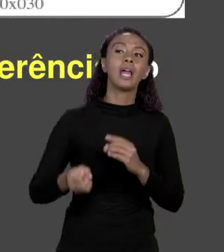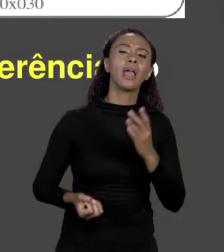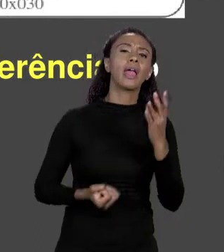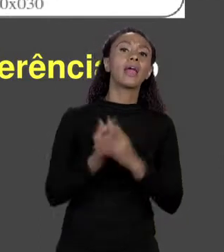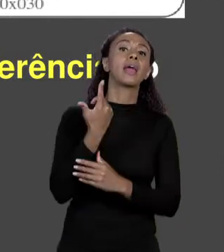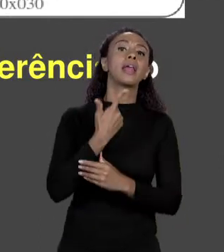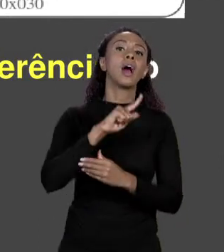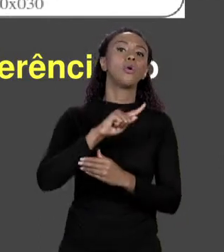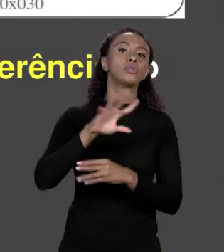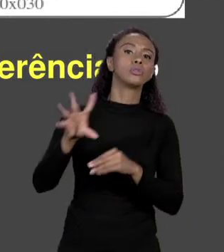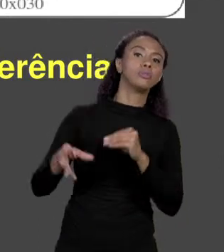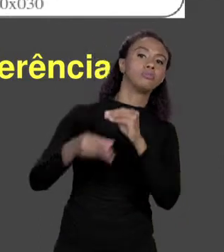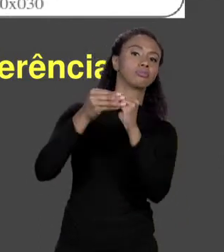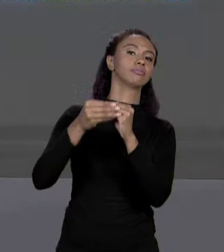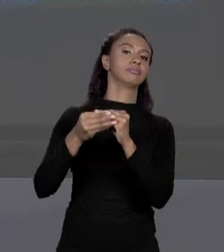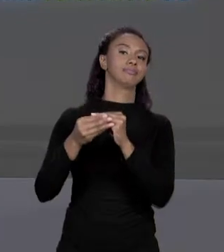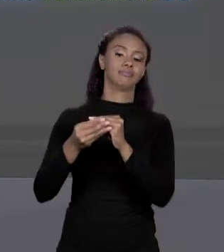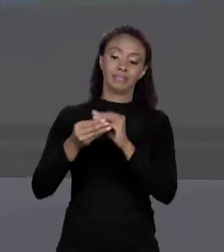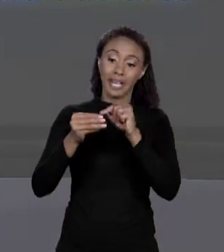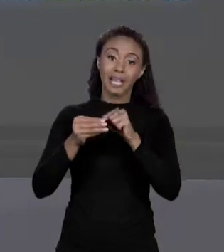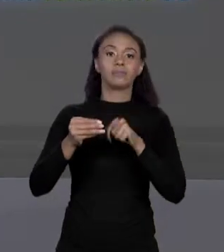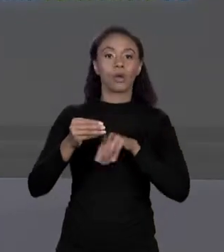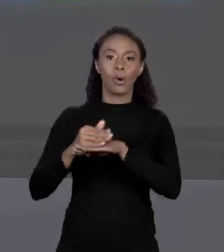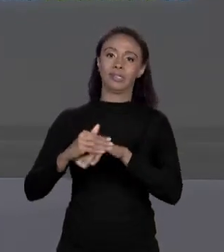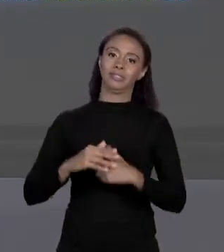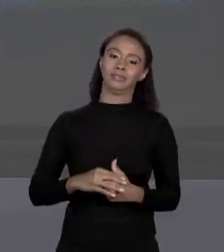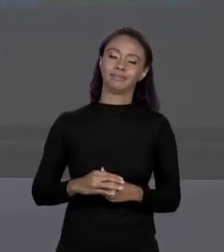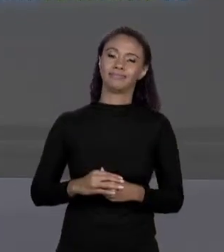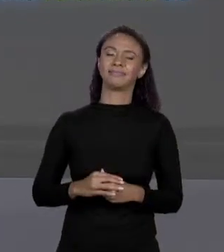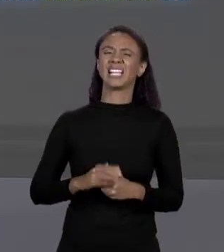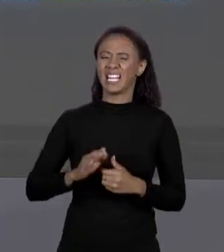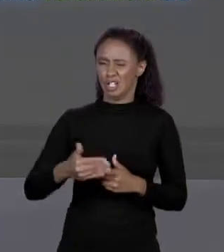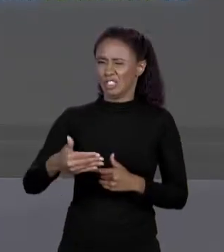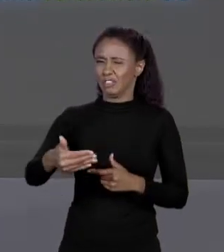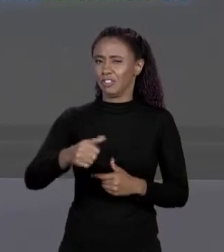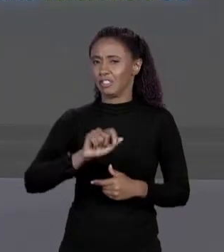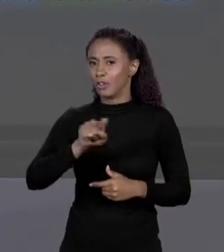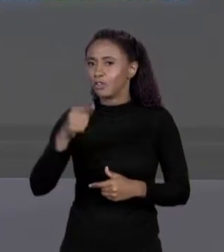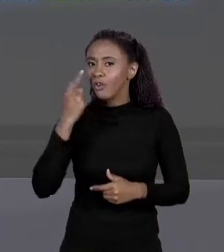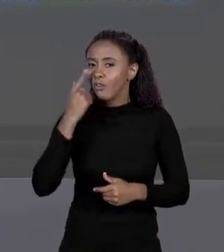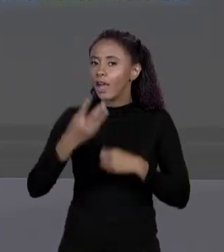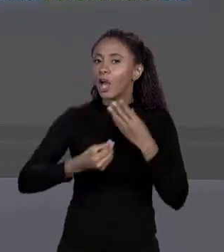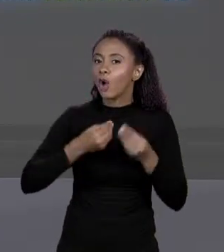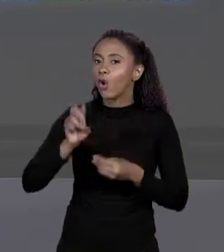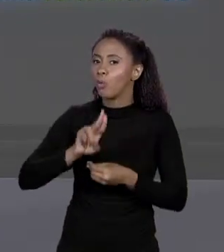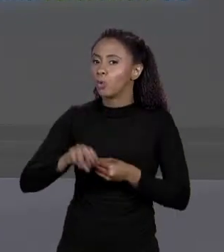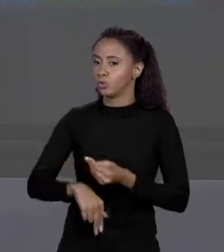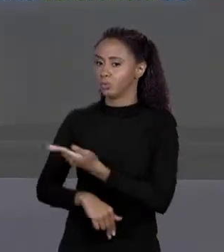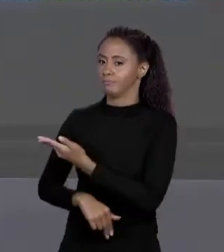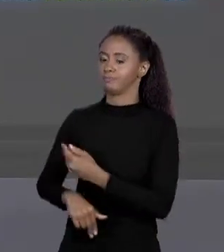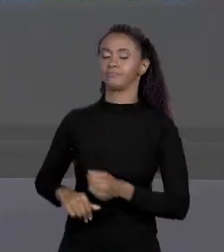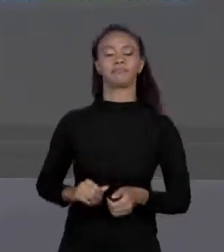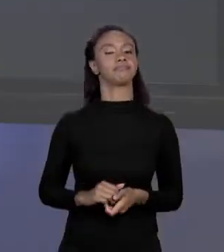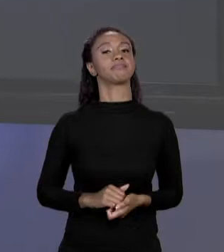MAIS ADIANTE NO CURSO NÓS VAMOS VER COMO PODEMOS USAR ISSO AQUI. ENTÃO SE ANTES UMA